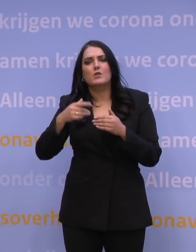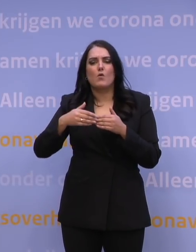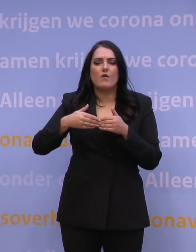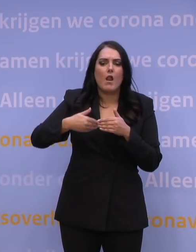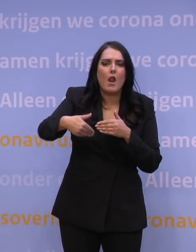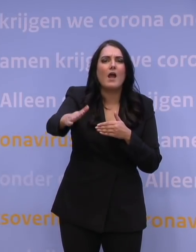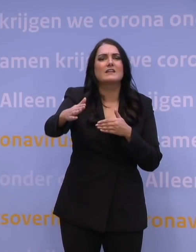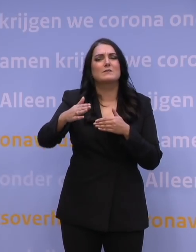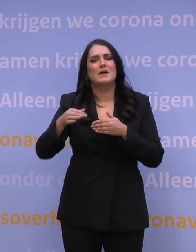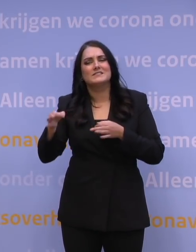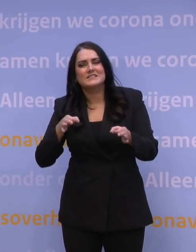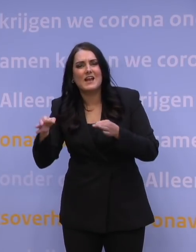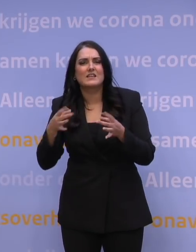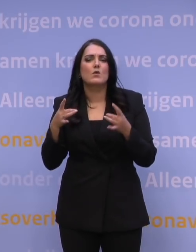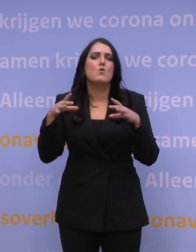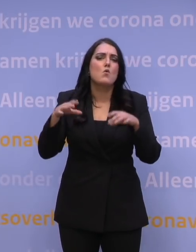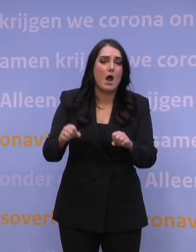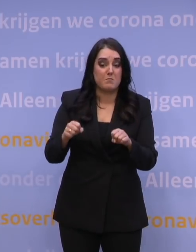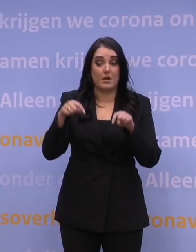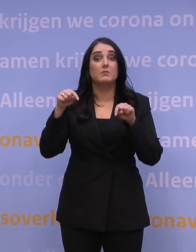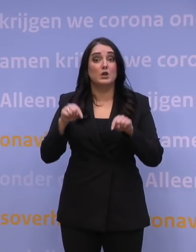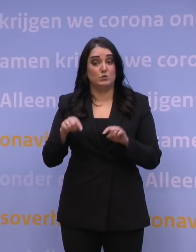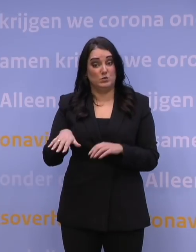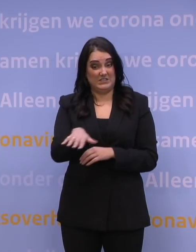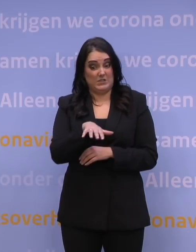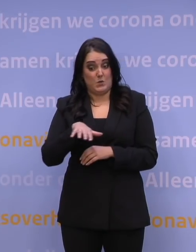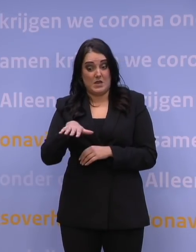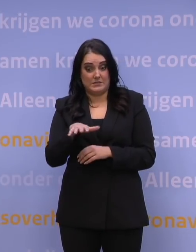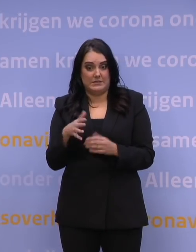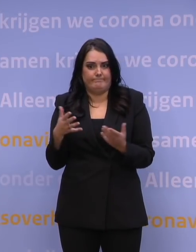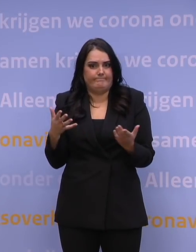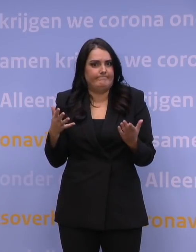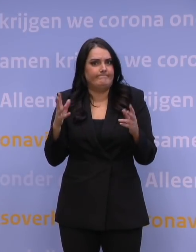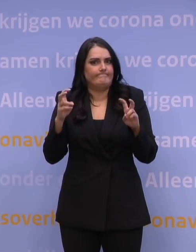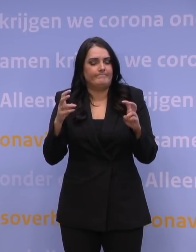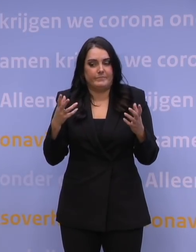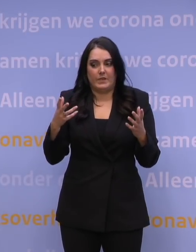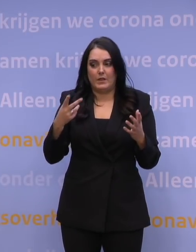We zitten nu eigenlijk al in een situatie van een, ja, soort ontsnappingsmutant.